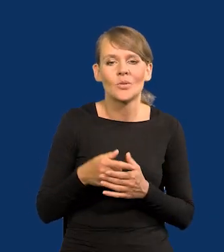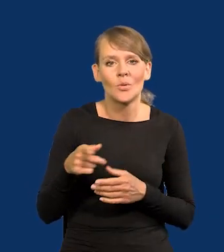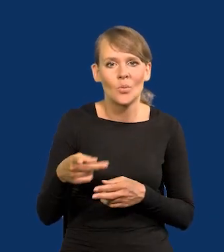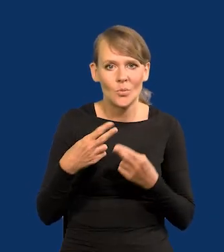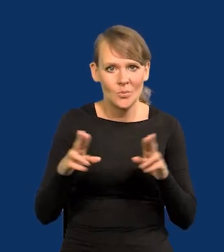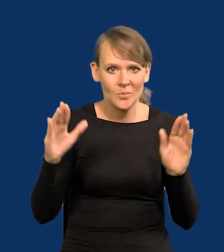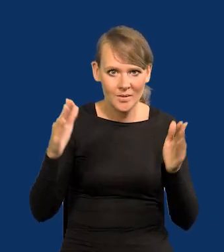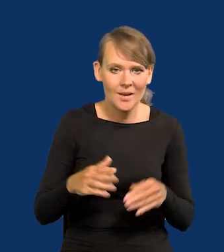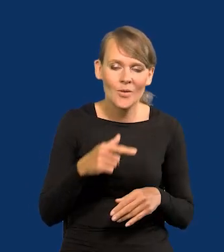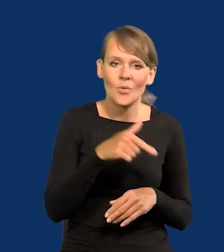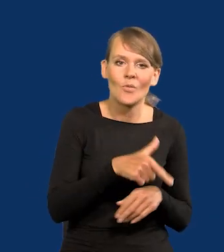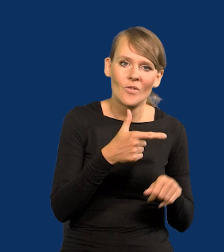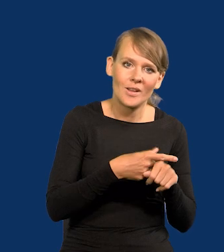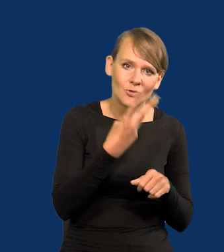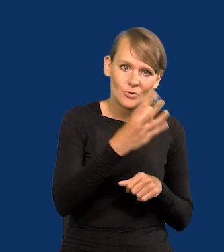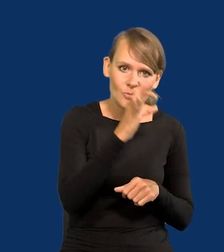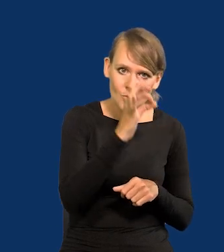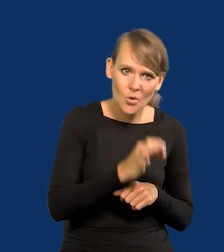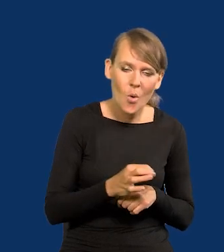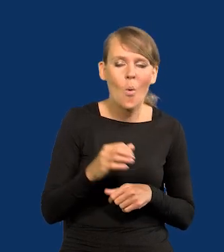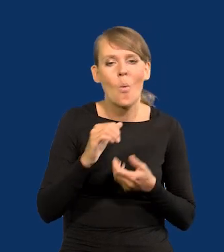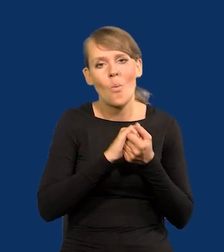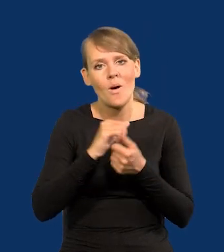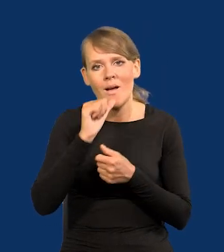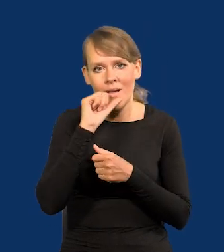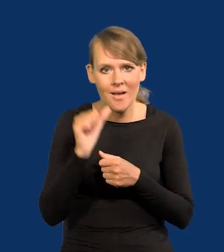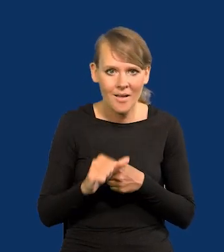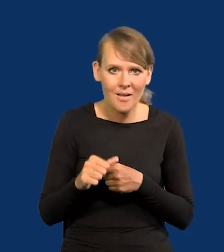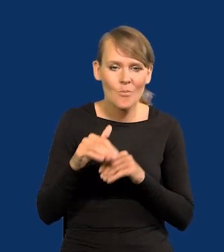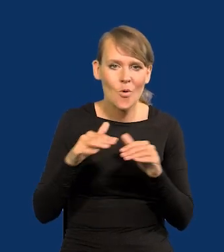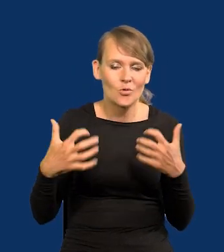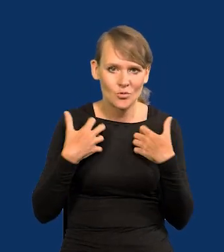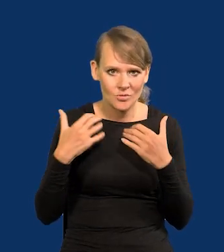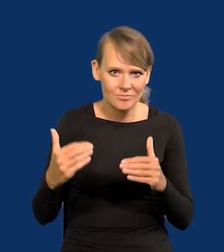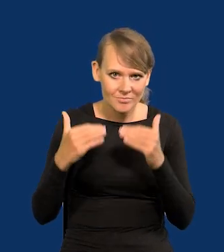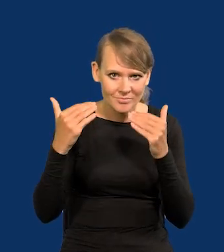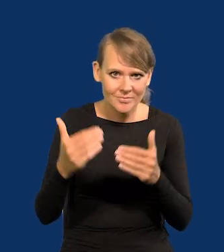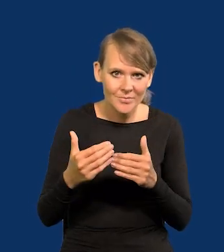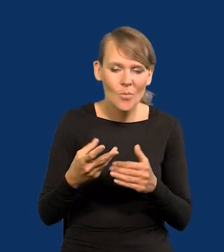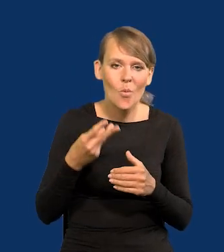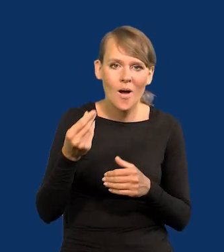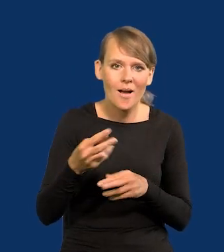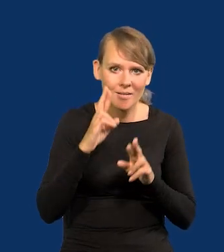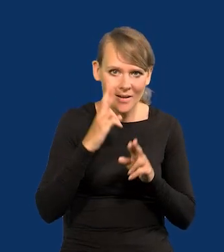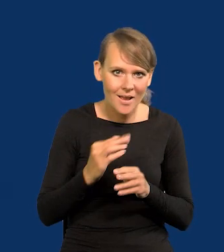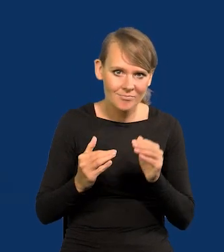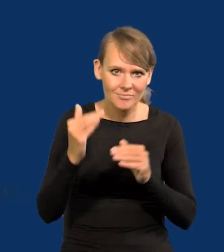U nas 24%, w Unii Europejskiej wzrósł poziom życia, wzrosły płace realne, ale o 2%.